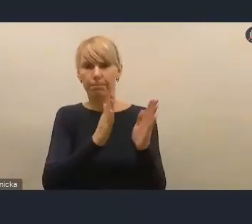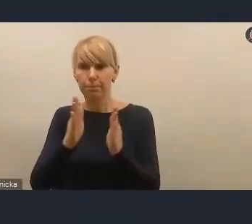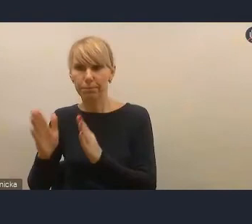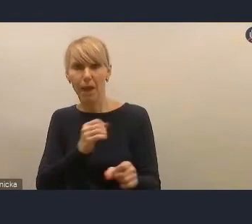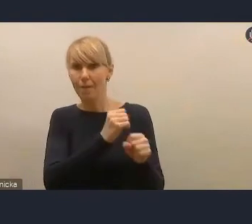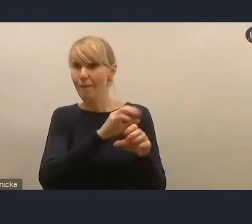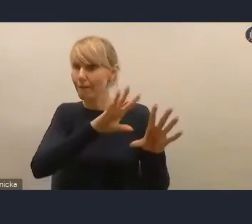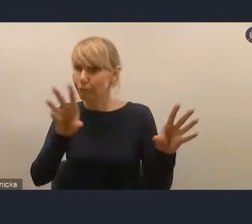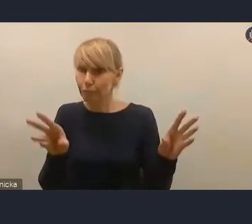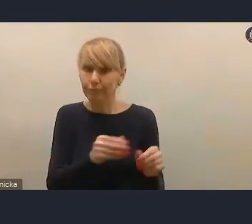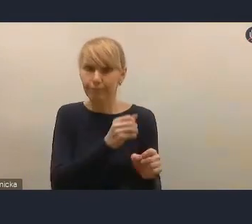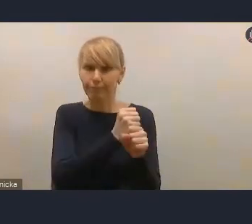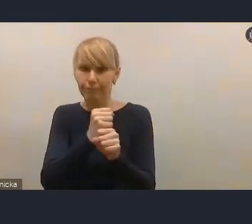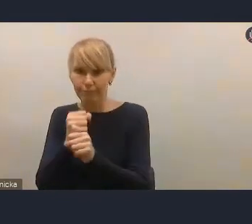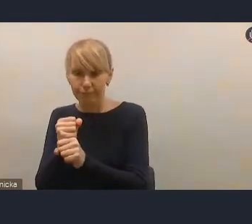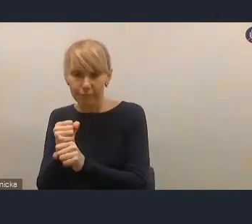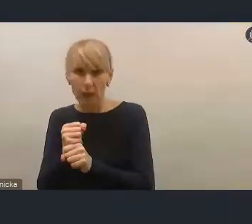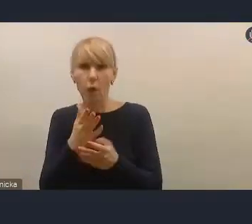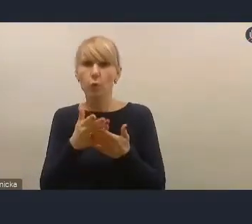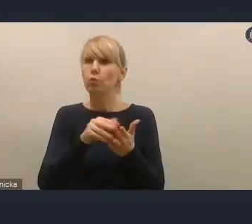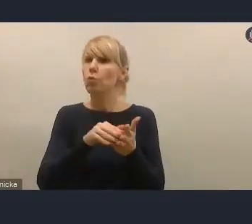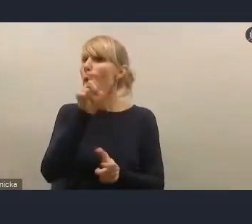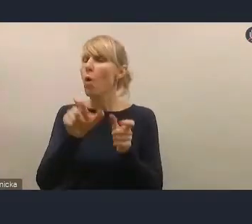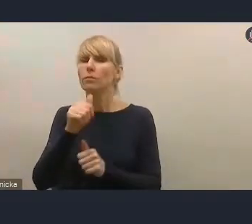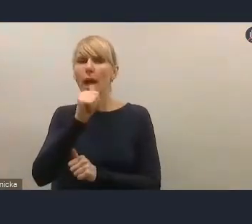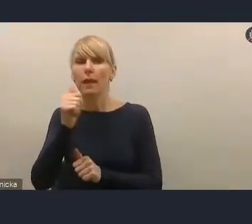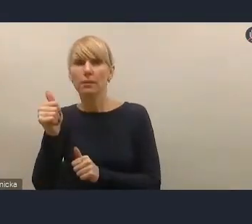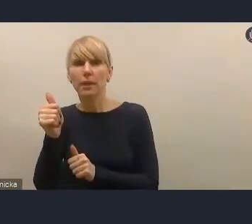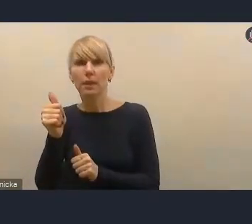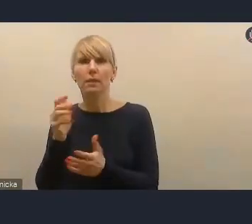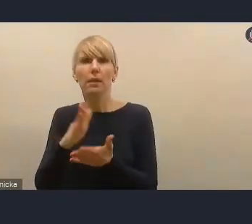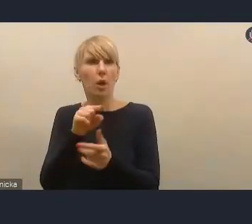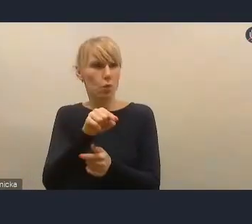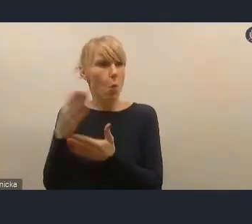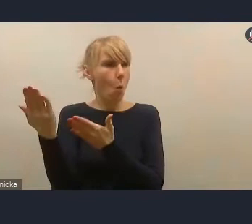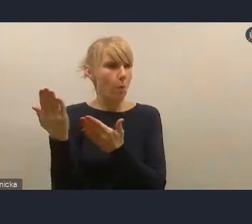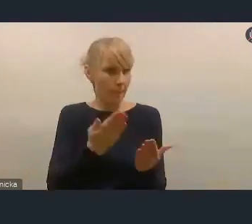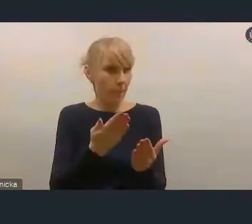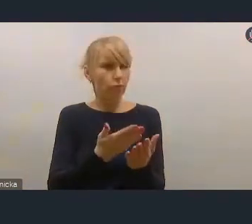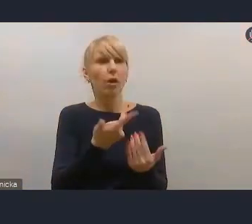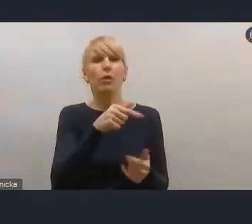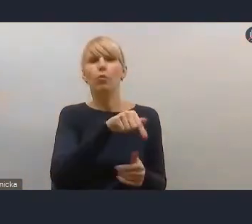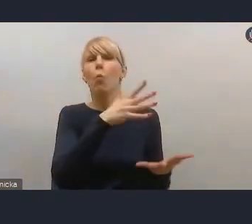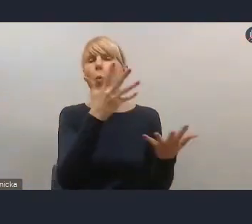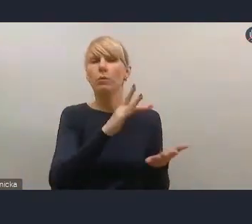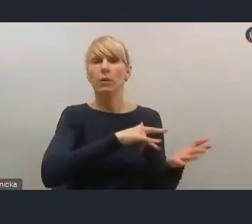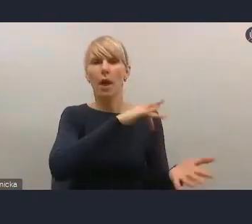Nasi eksperci byli zaproszeni przez Ministerstwo do prac koncepcyjnych,